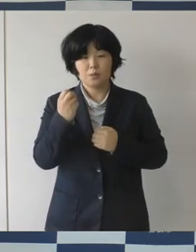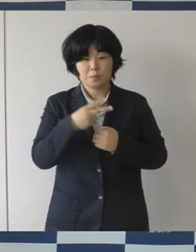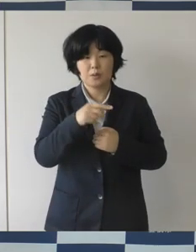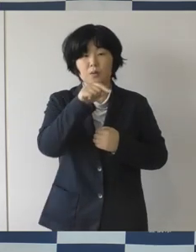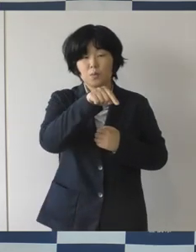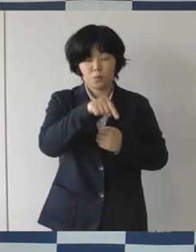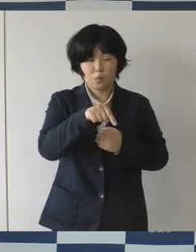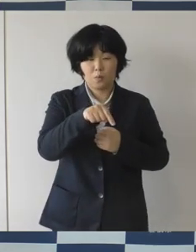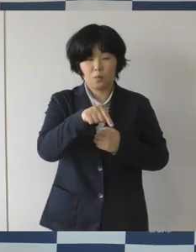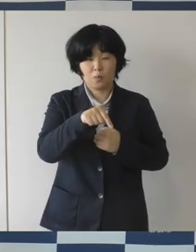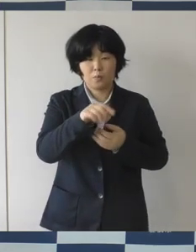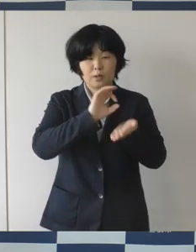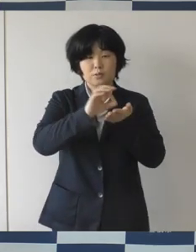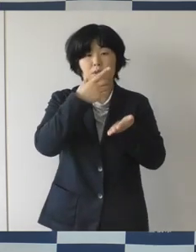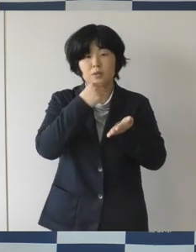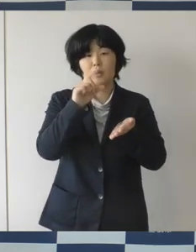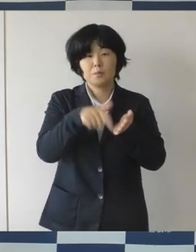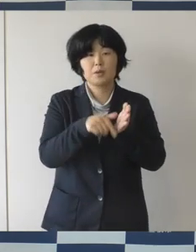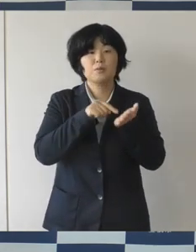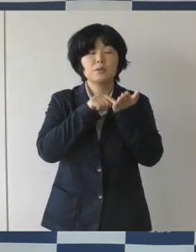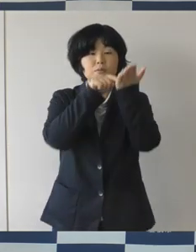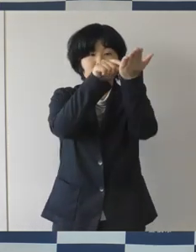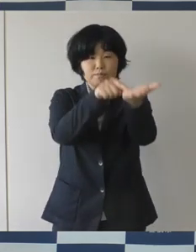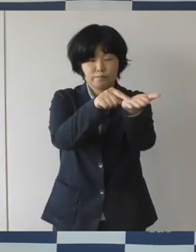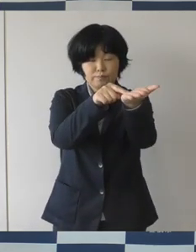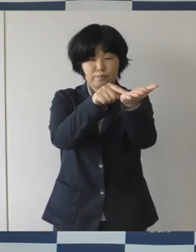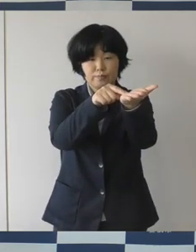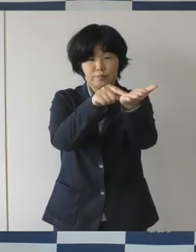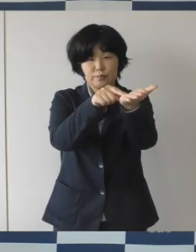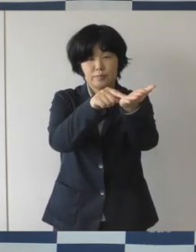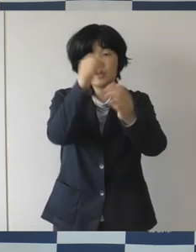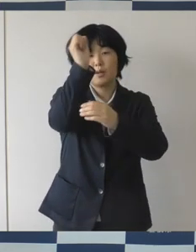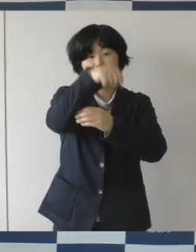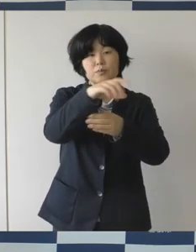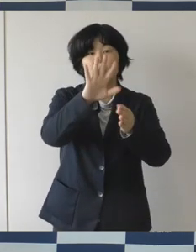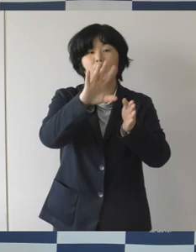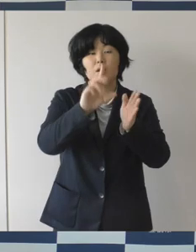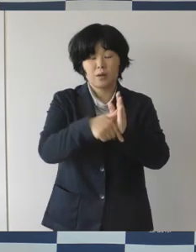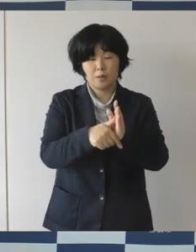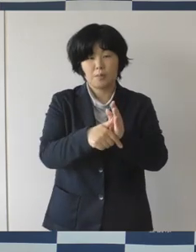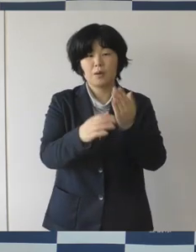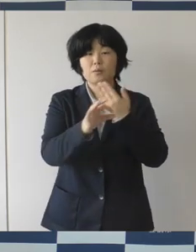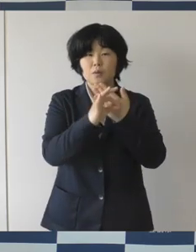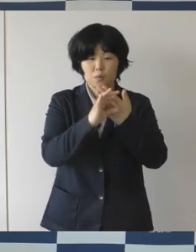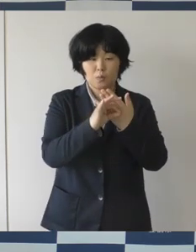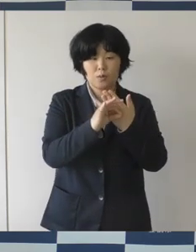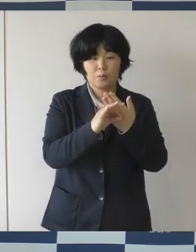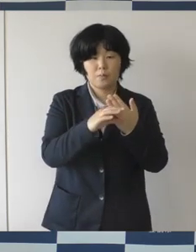占有して使用することができるというふうになっています。 キッチンカーを入れて飲食物を販売するとか